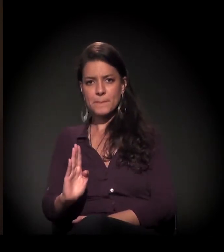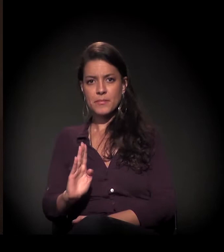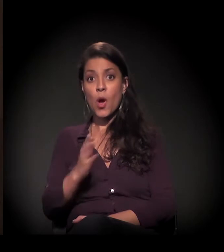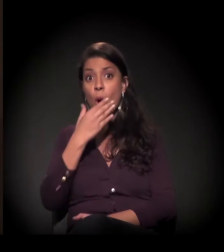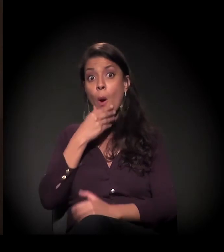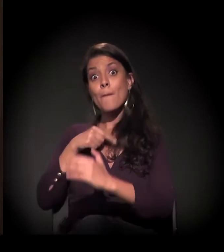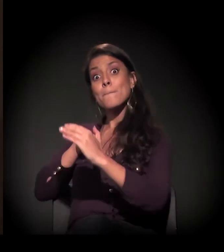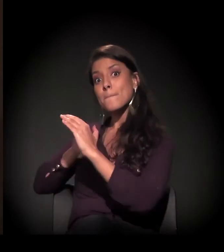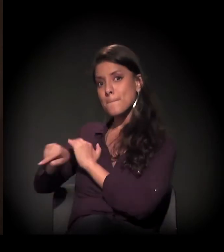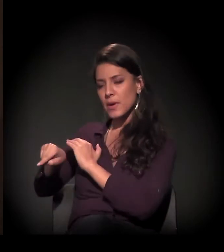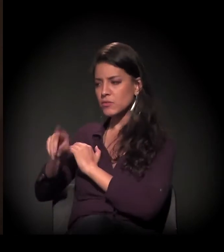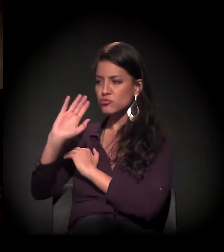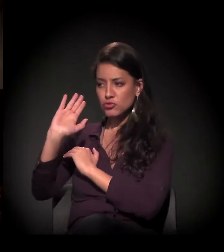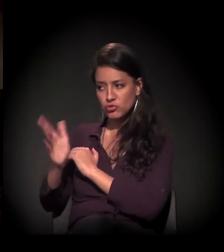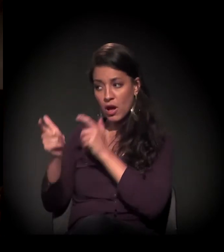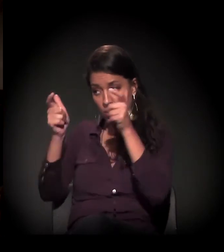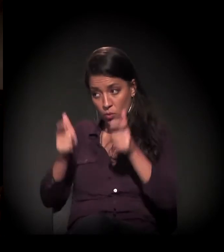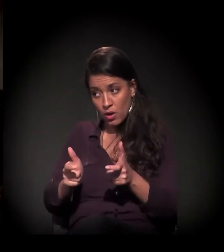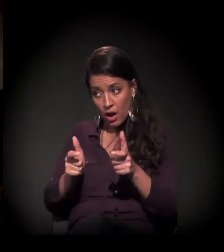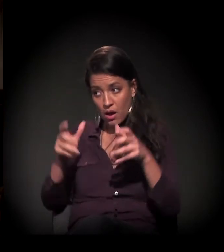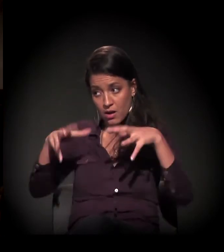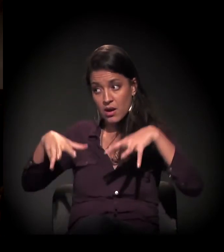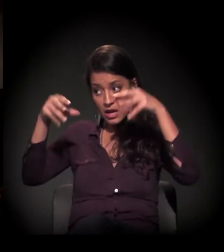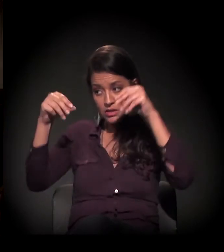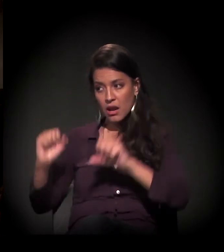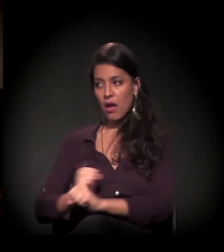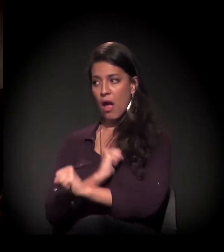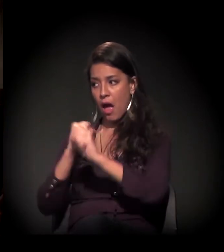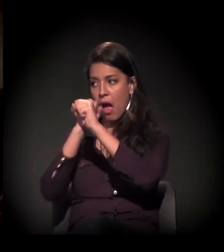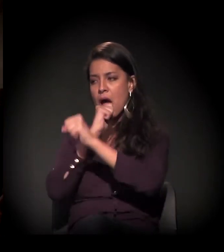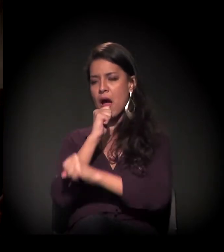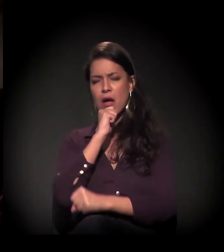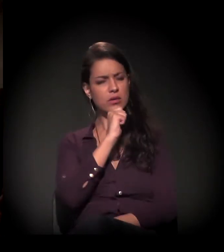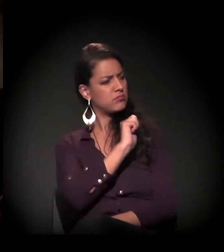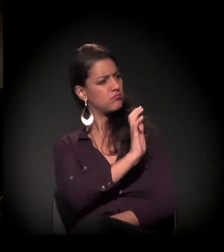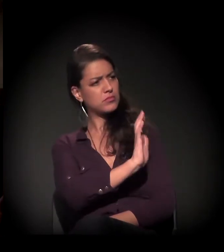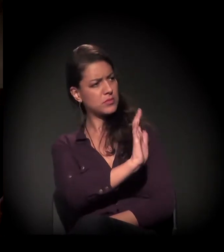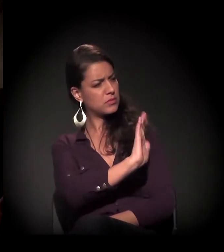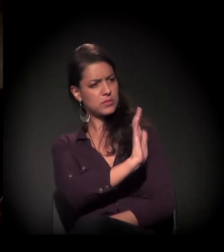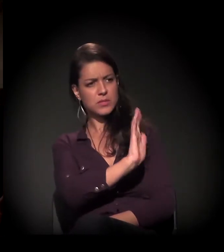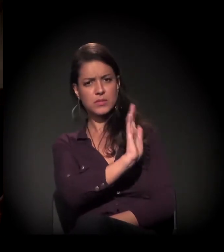E o castelinho mesmo não restaurado já era usado?